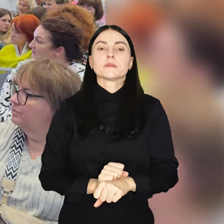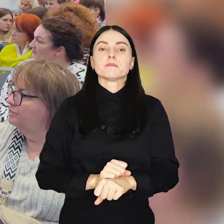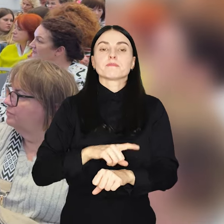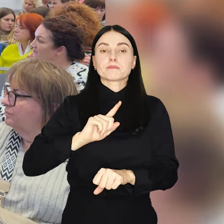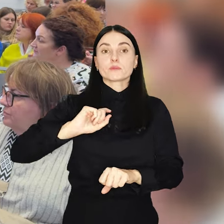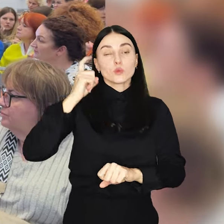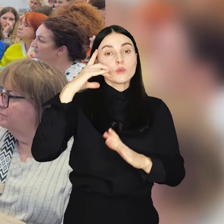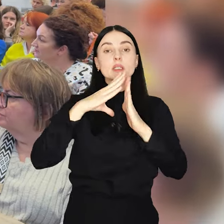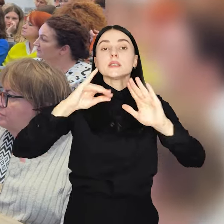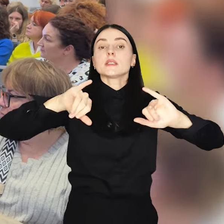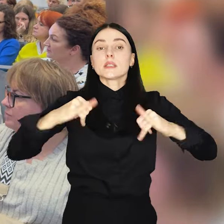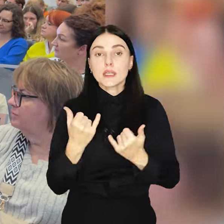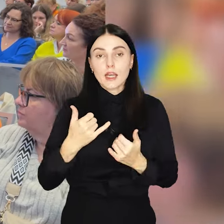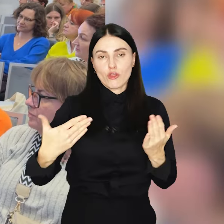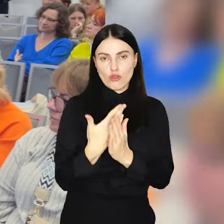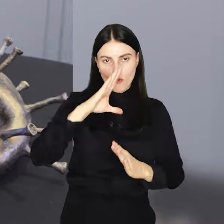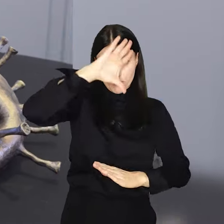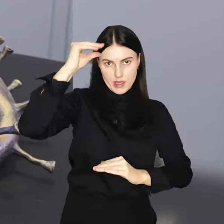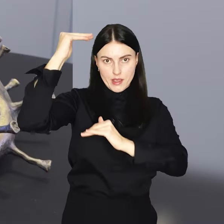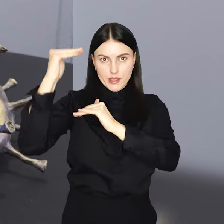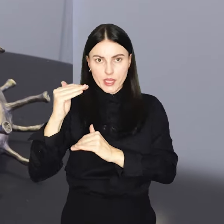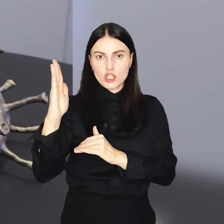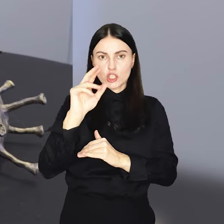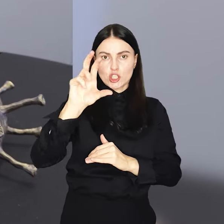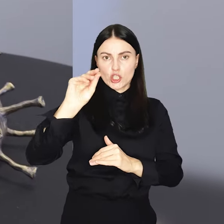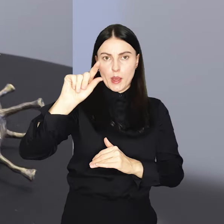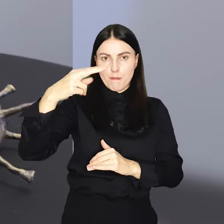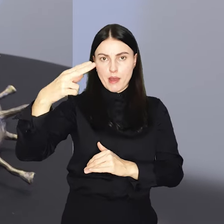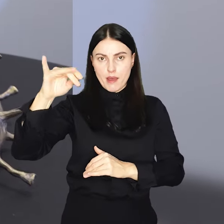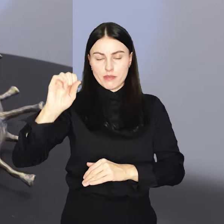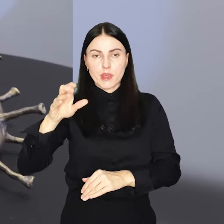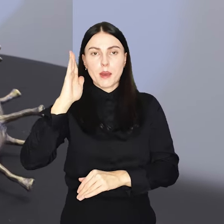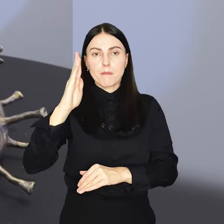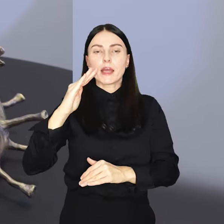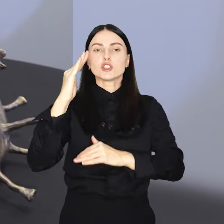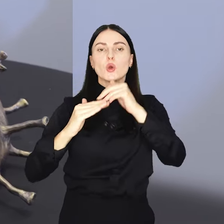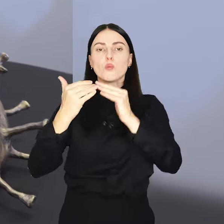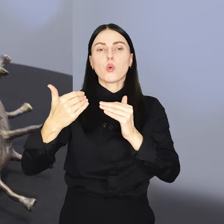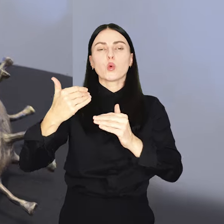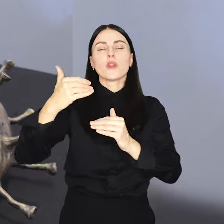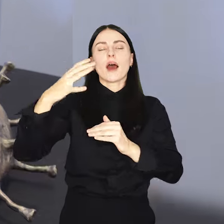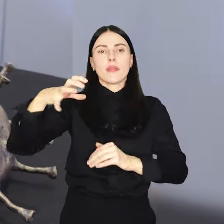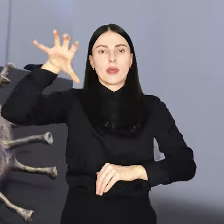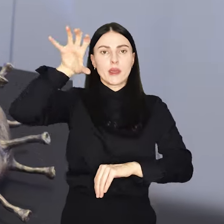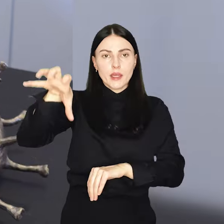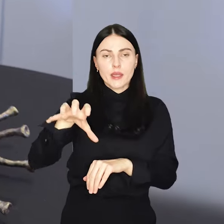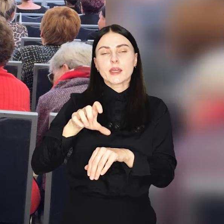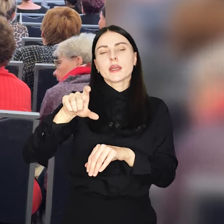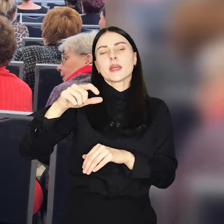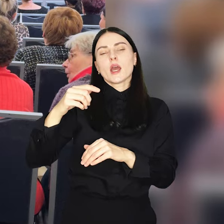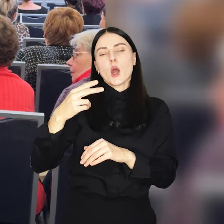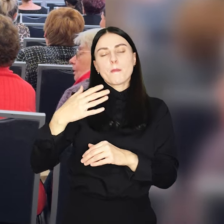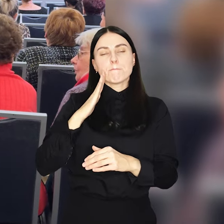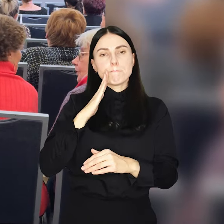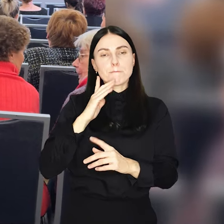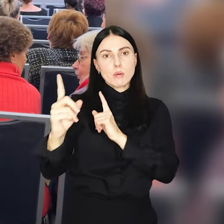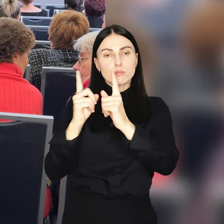Symbolem kampanii będzie nowy krasnal Szczepania, która stanie przed budynkiem przychodni przy Placu Dominikańskim.